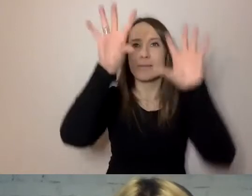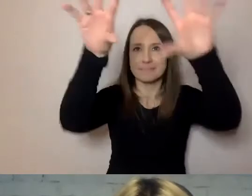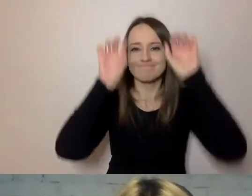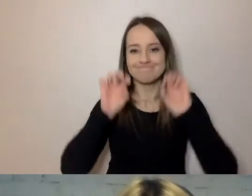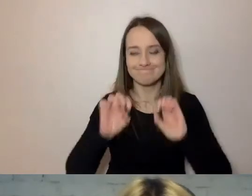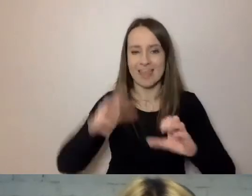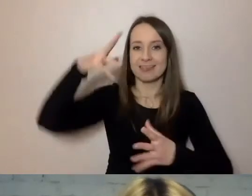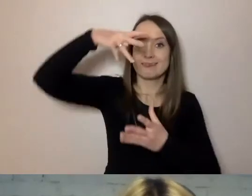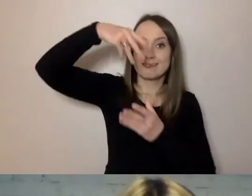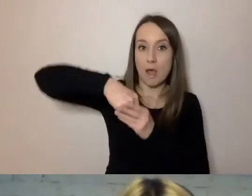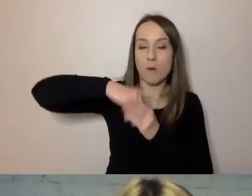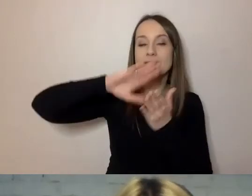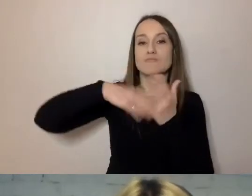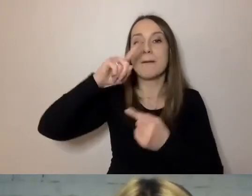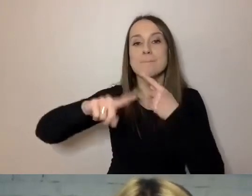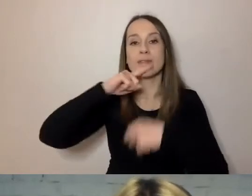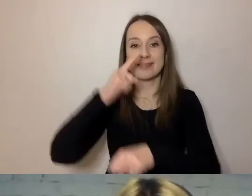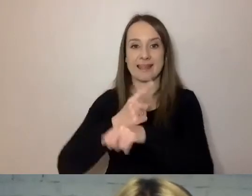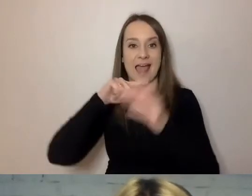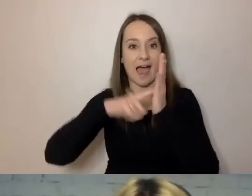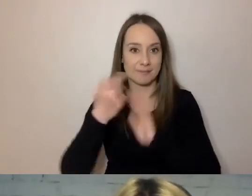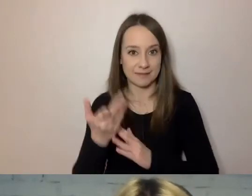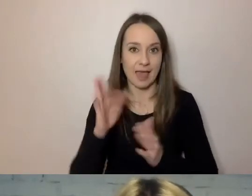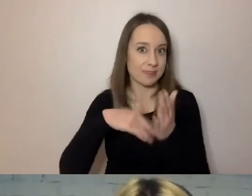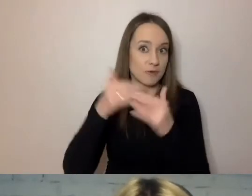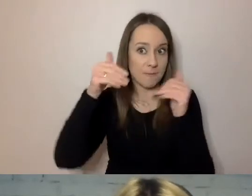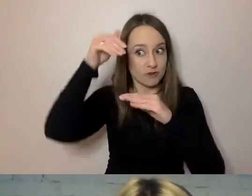bo w decyzjach administracyjnych będą trochę niżej, choć nie w przypisie.